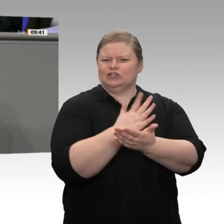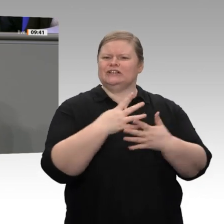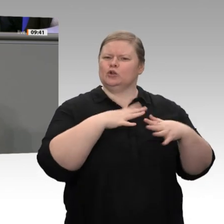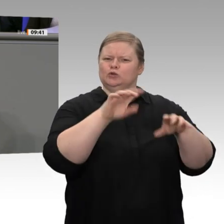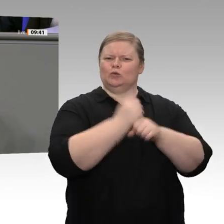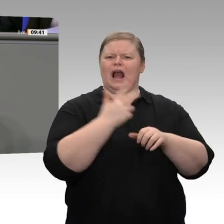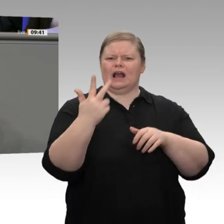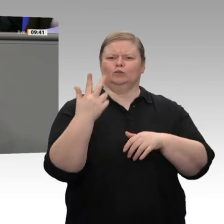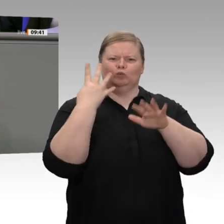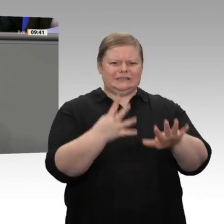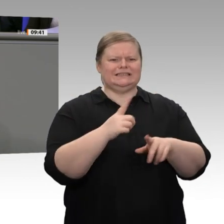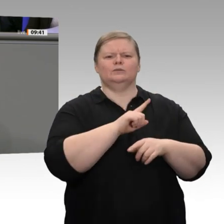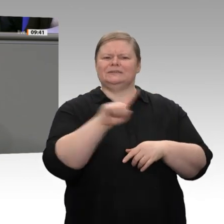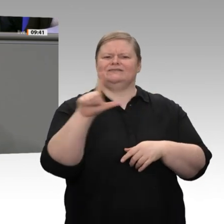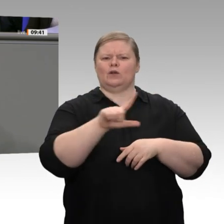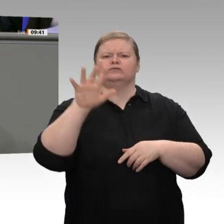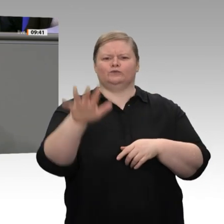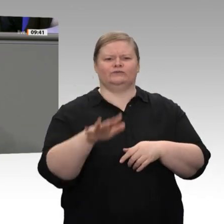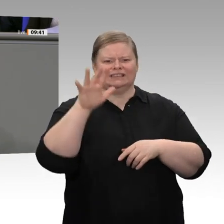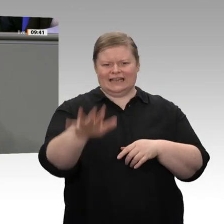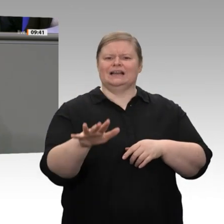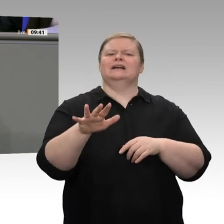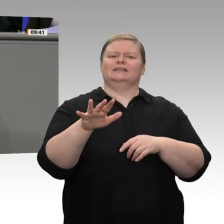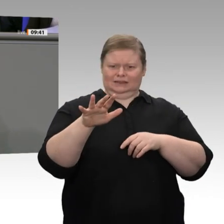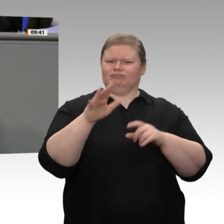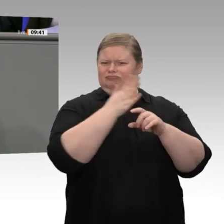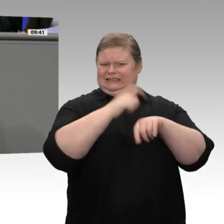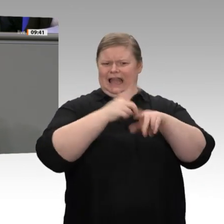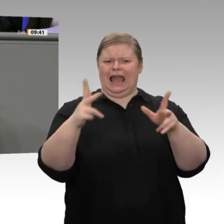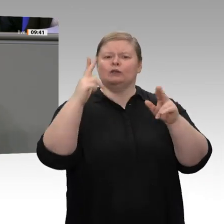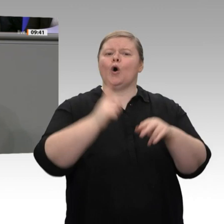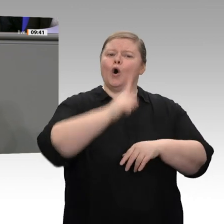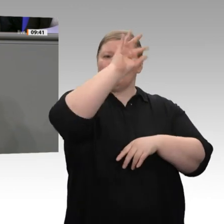Belastung -, und die unteren 70 Prozent der Einkommensbezieher mehr Steuern zahlten,